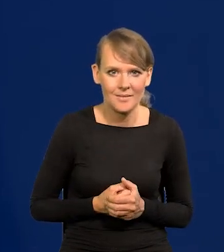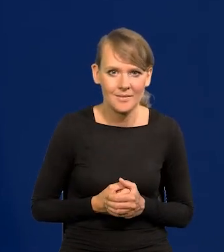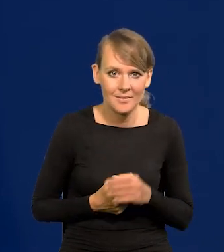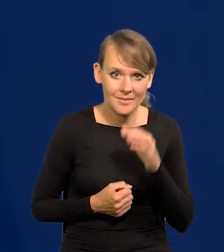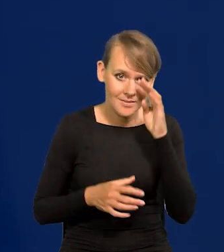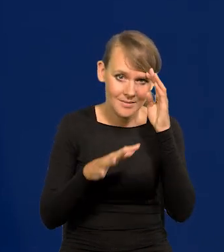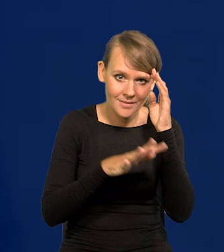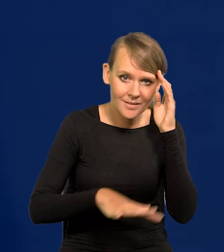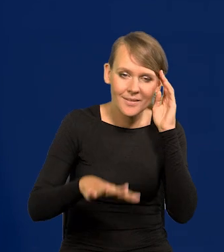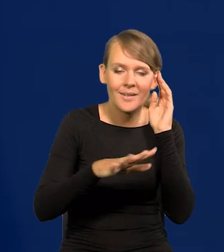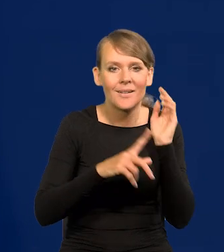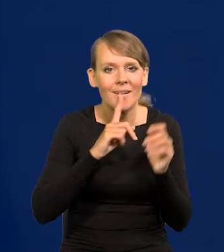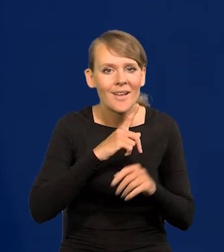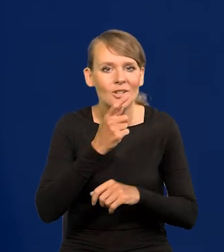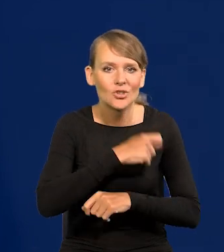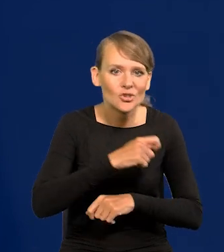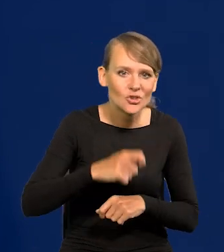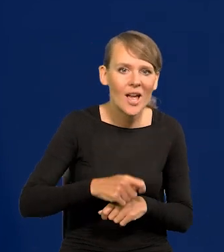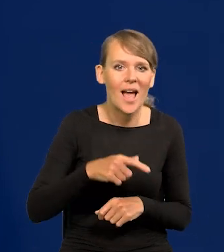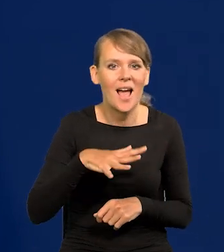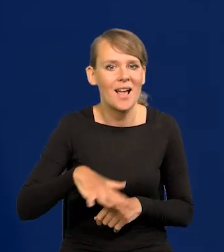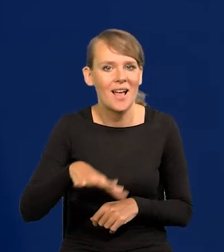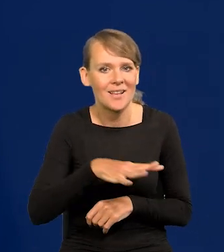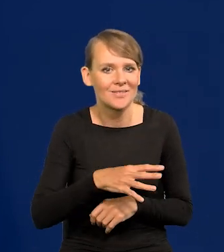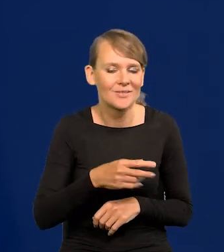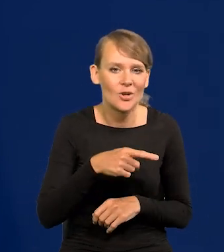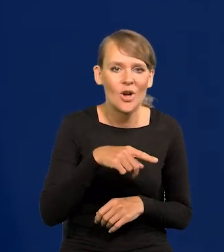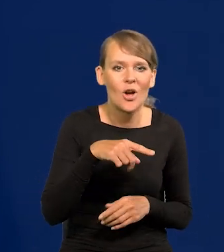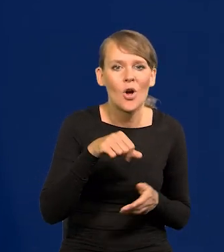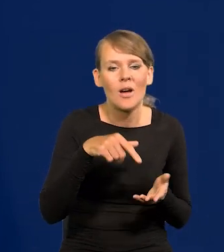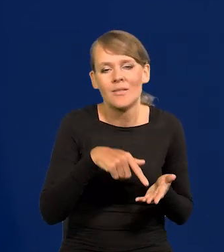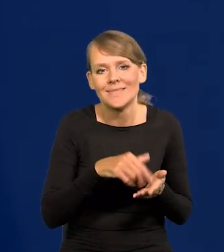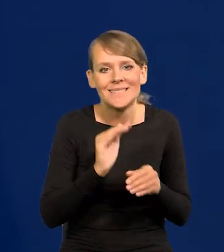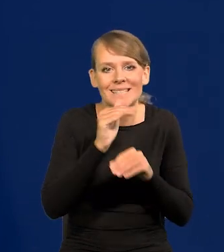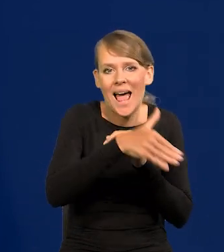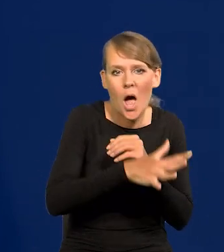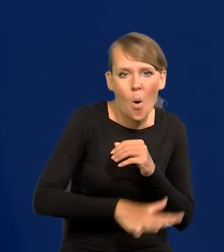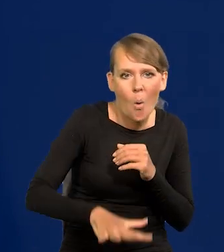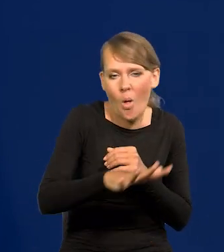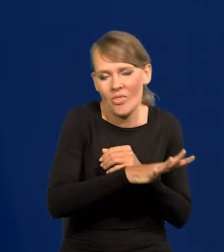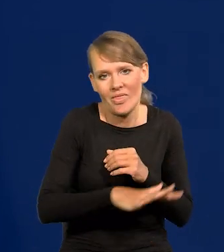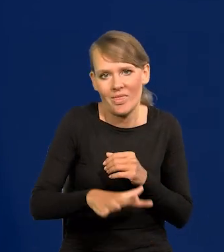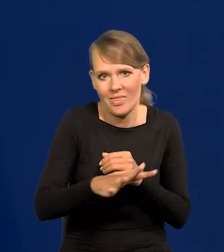łacińskiej, chrześcijańskiej, śródziemnomorskiej, zachodniej, jak to nazwać?